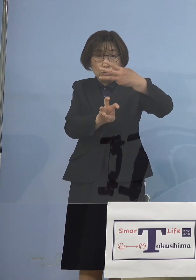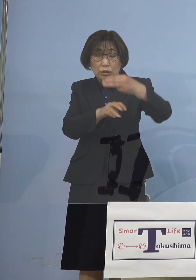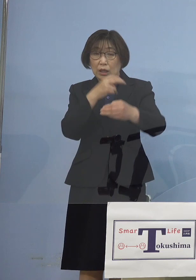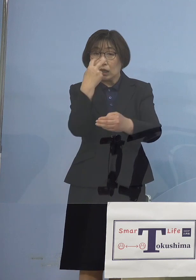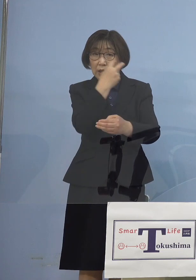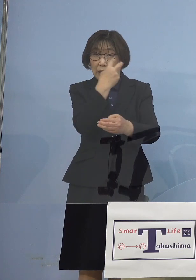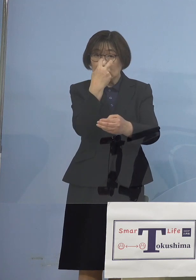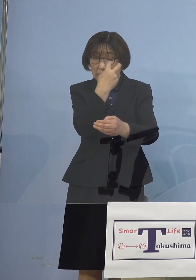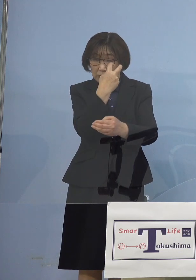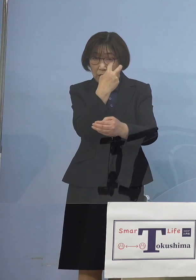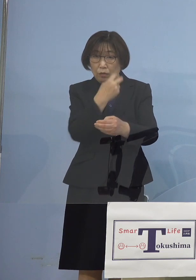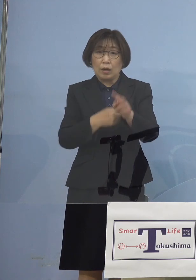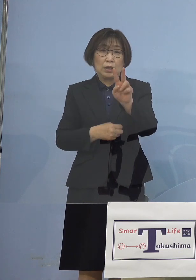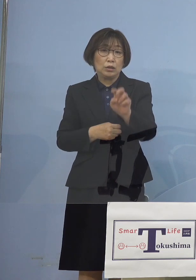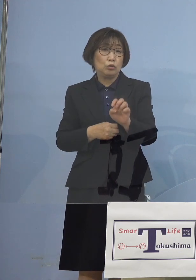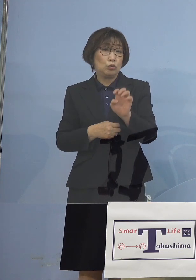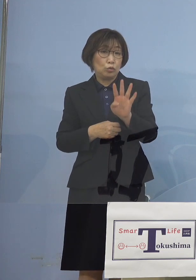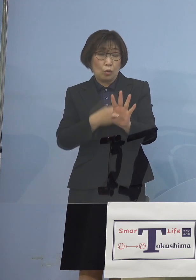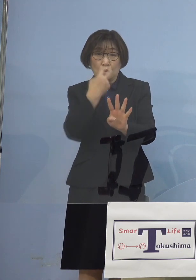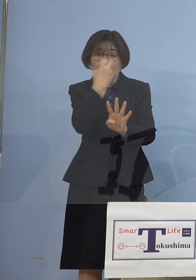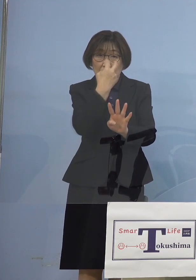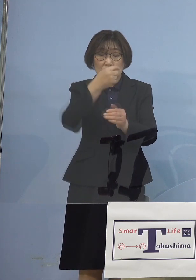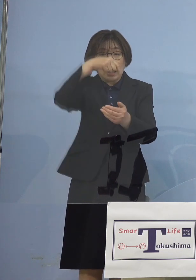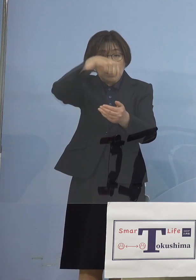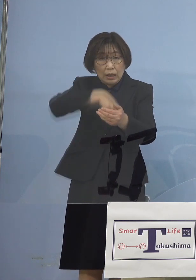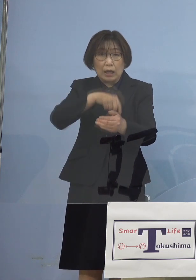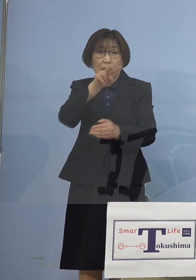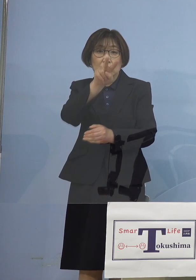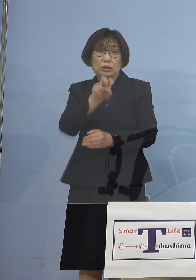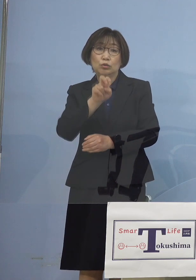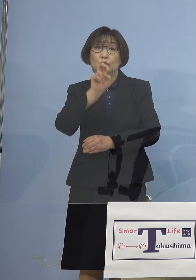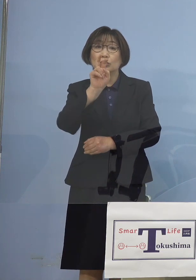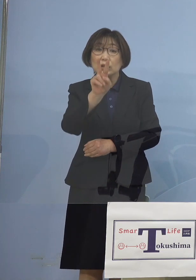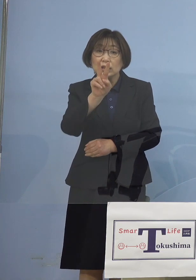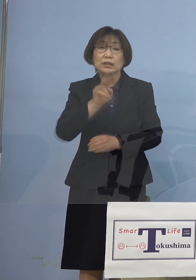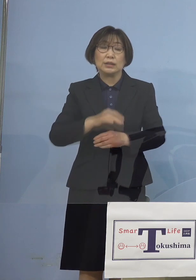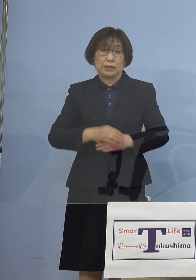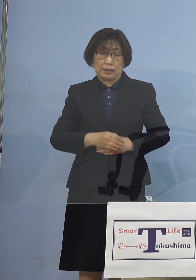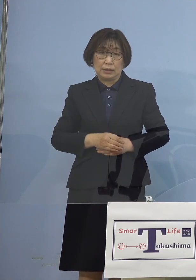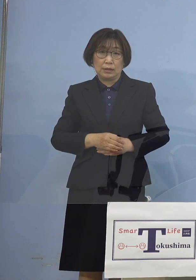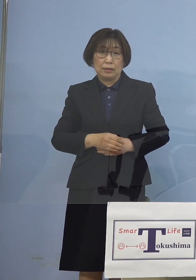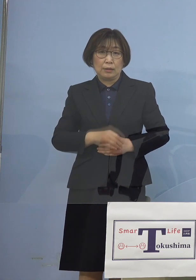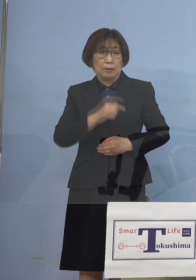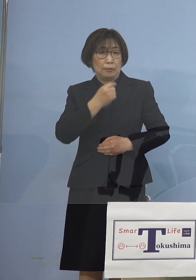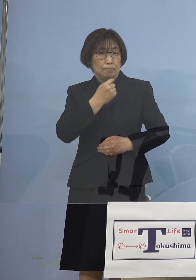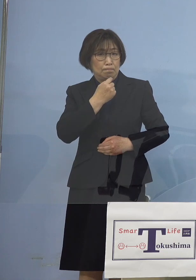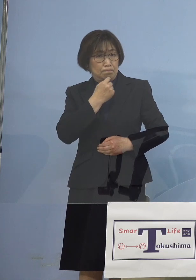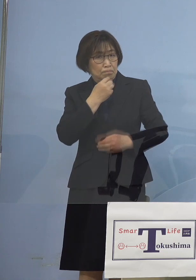何と24分の22 なんとなく 異常値が出た 間違ってるんじゃないか